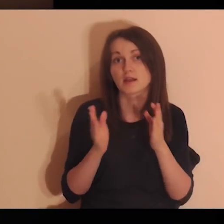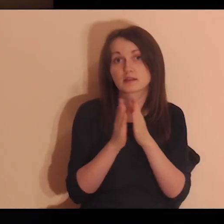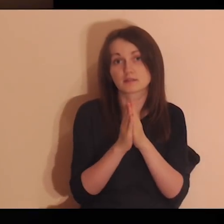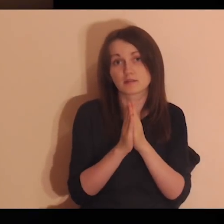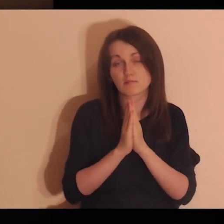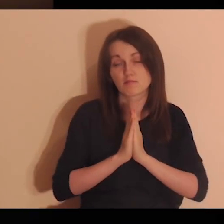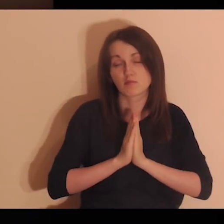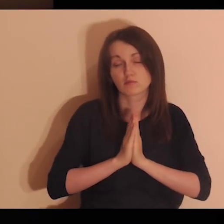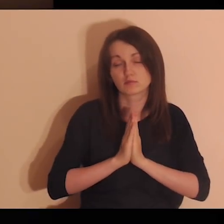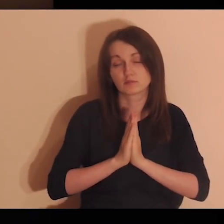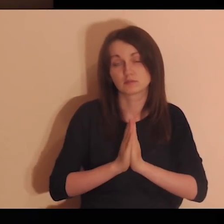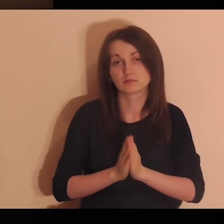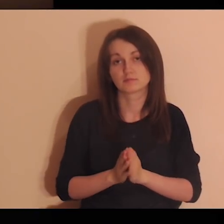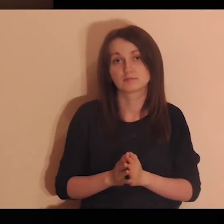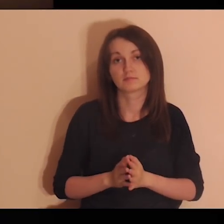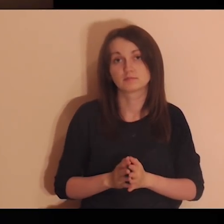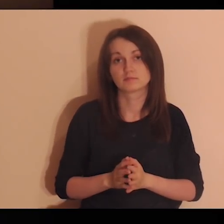On razem z tobą się teraz modli.